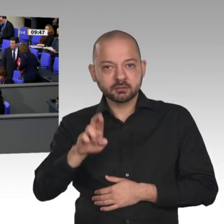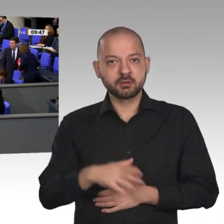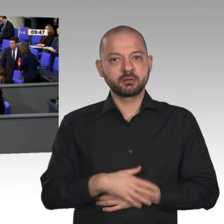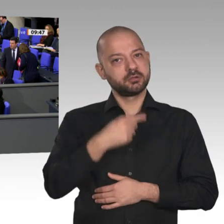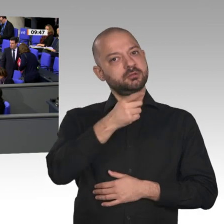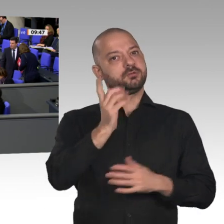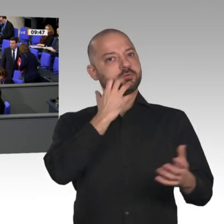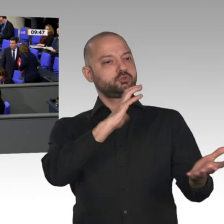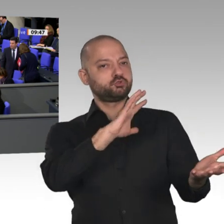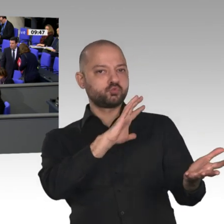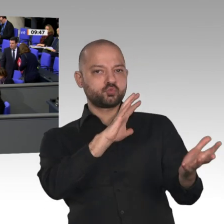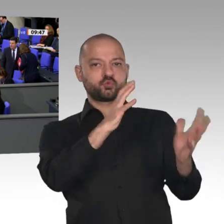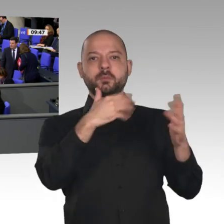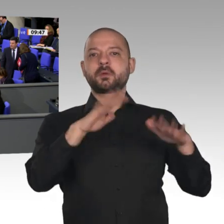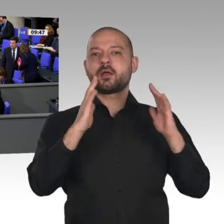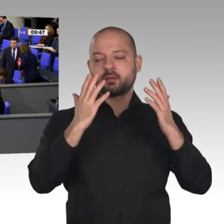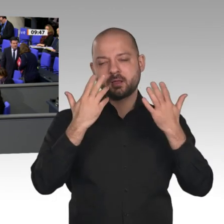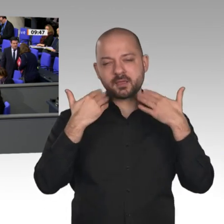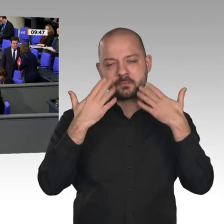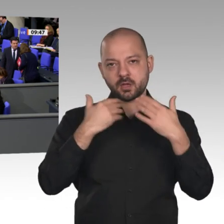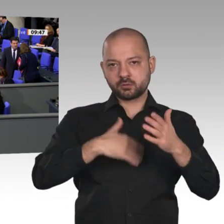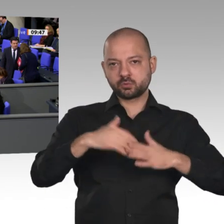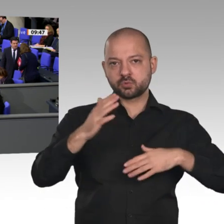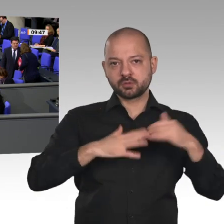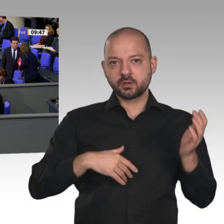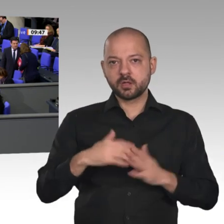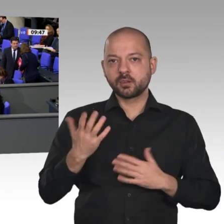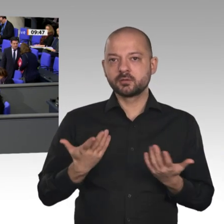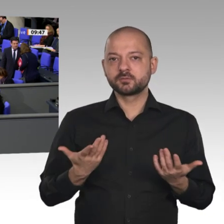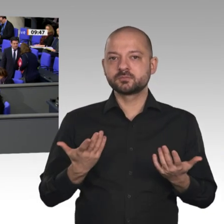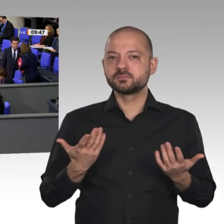zu helfen. Von Ihnen habe ich da aber bislang nichts gehört, weder einen Vorschlag für